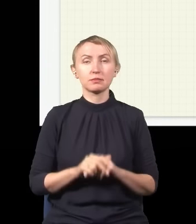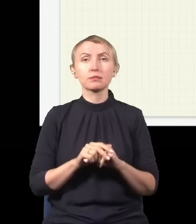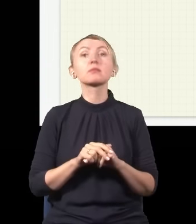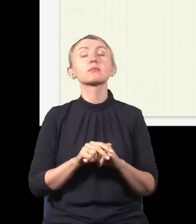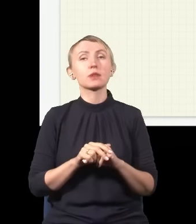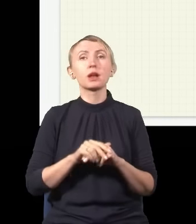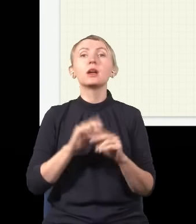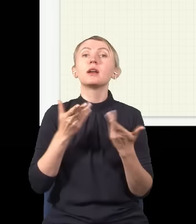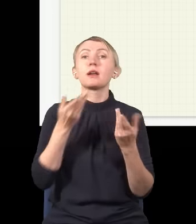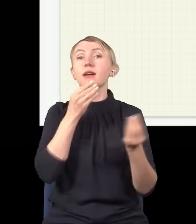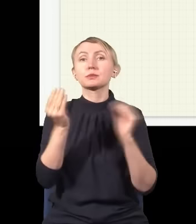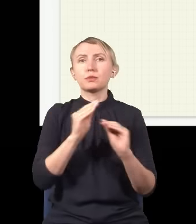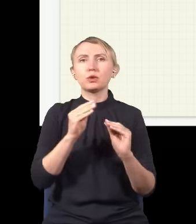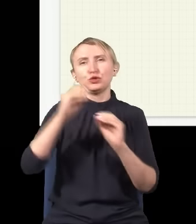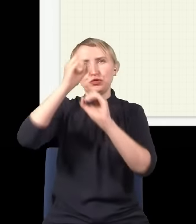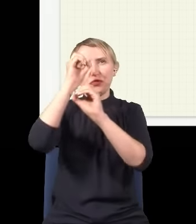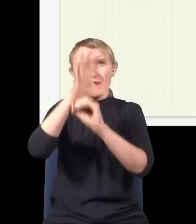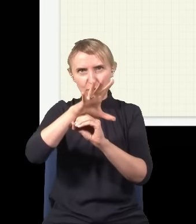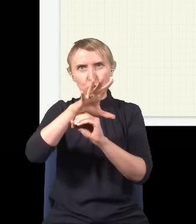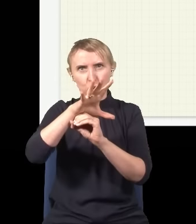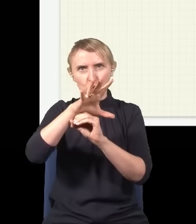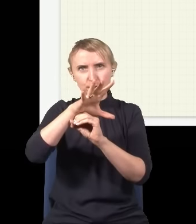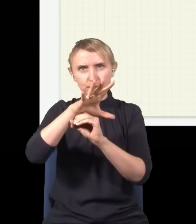I eksperyment jest taki: bierzemy sobie źródło światła,